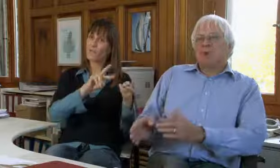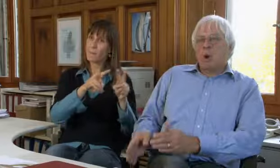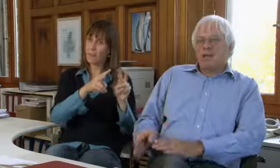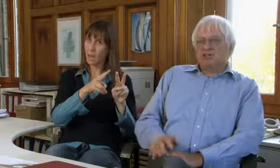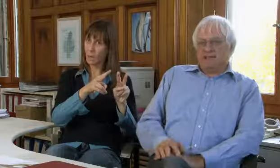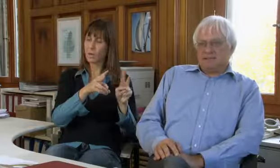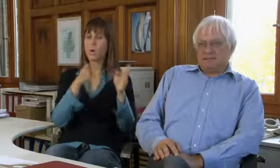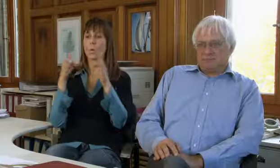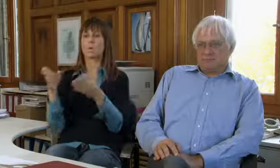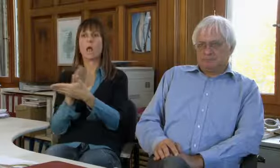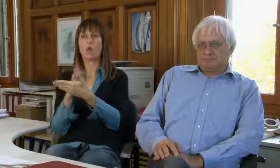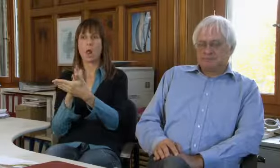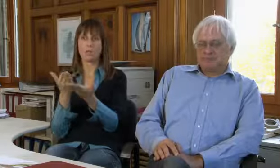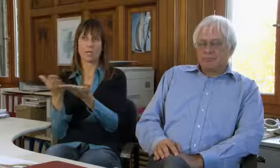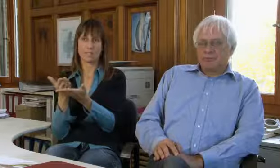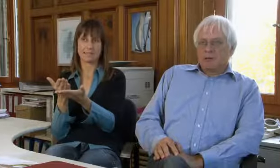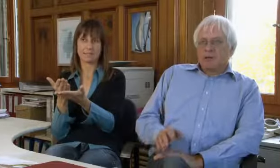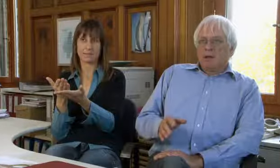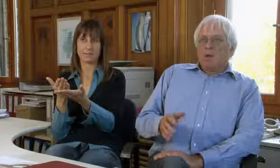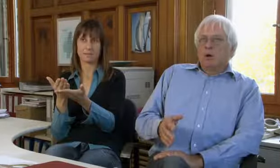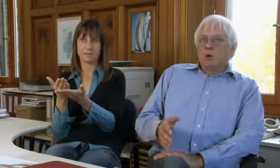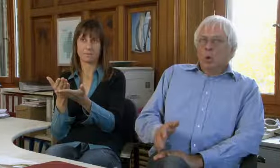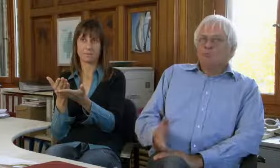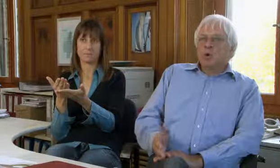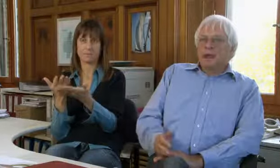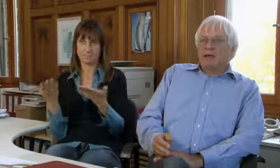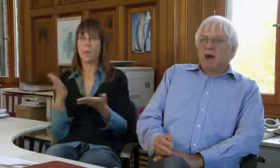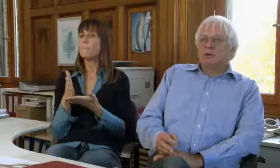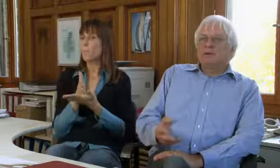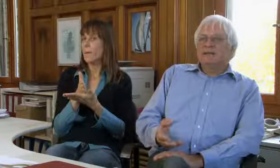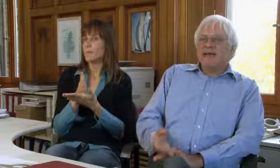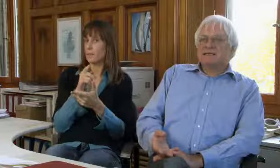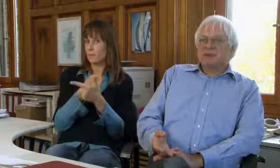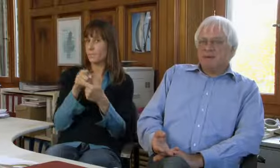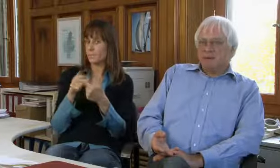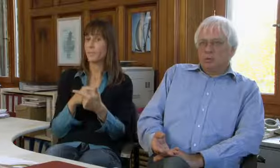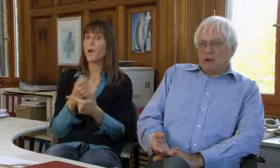Das ist die Textvermittlung und der Dolmetschdienst.